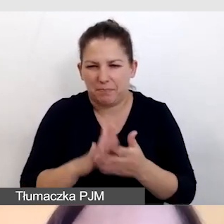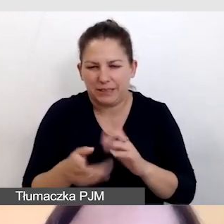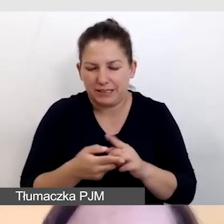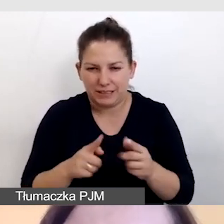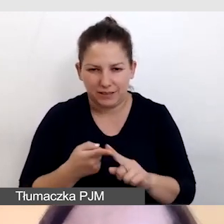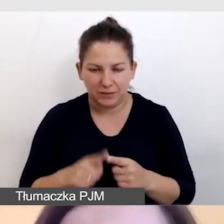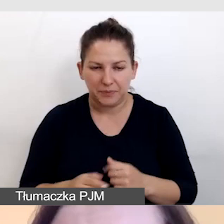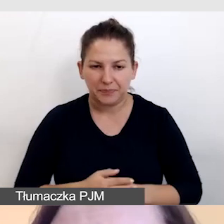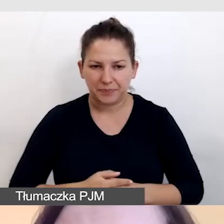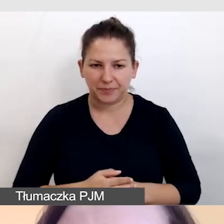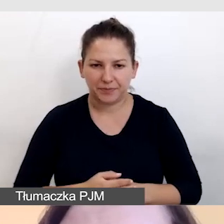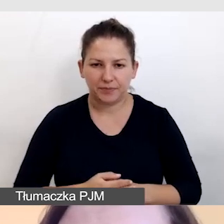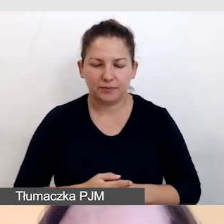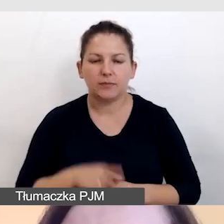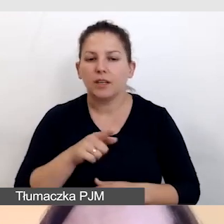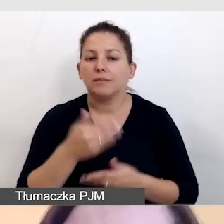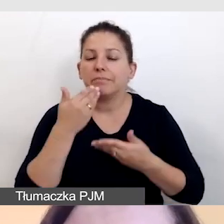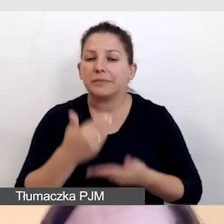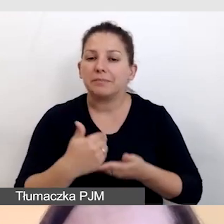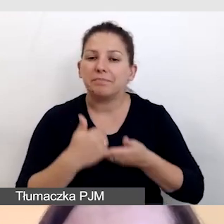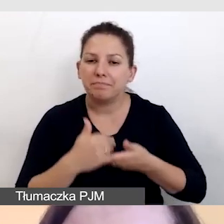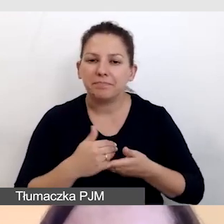Tu pomocny jest dla nas standard WCAG.